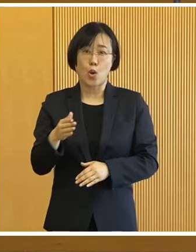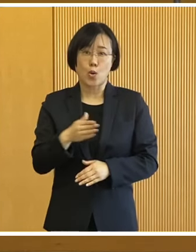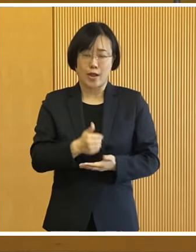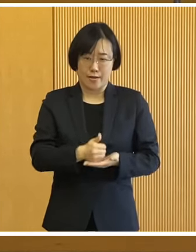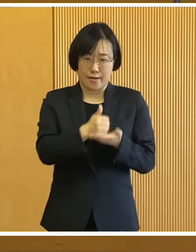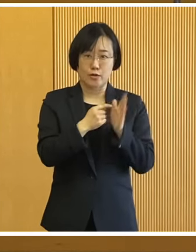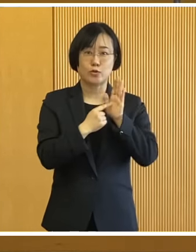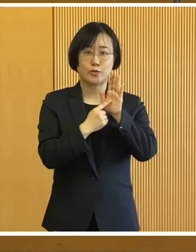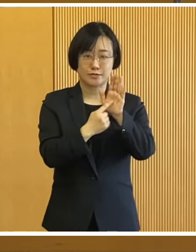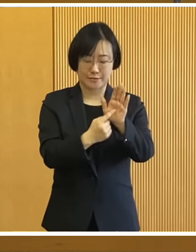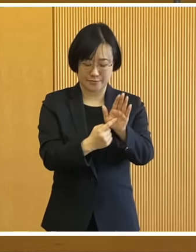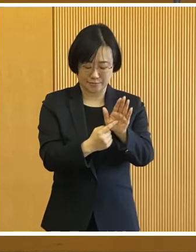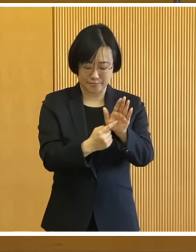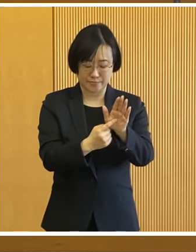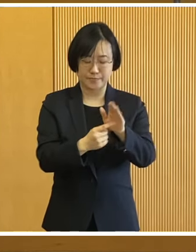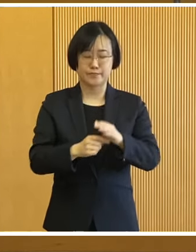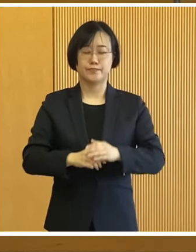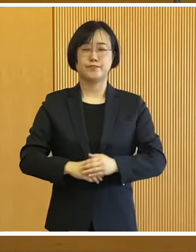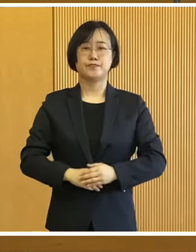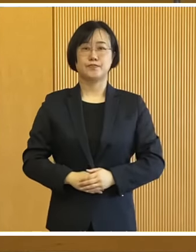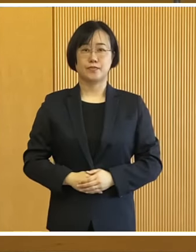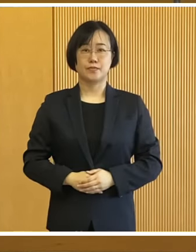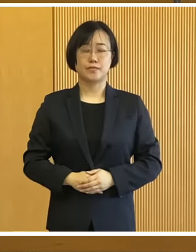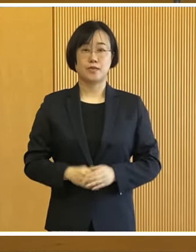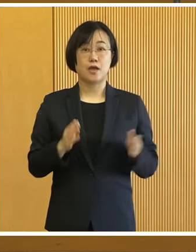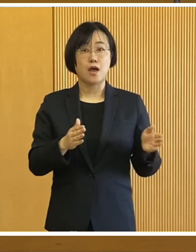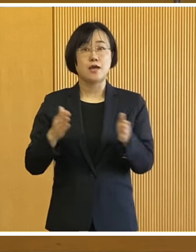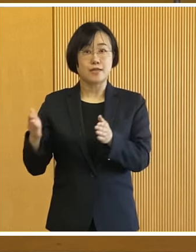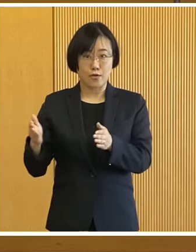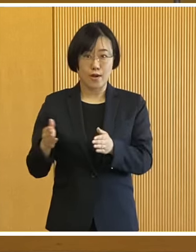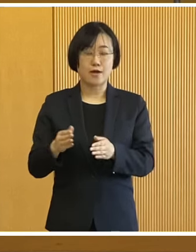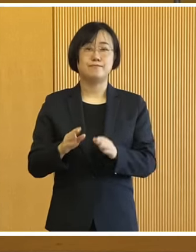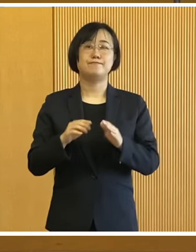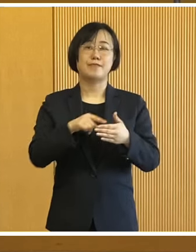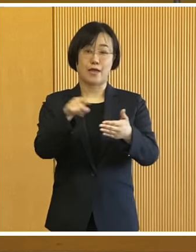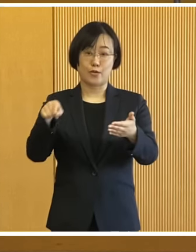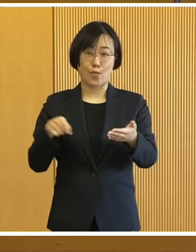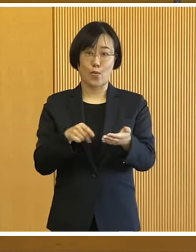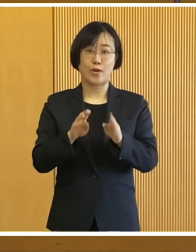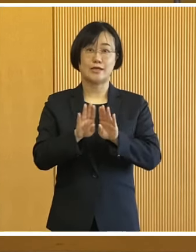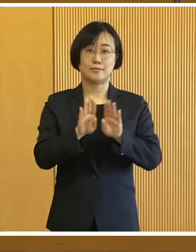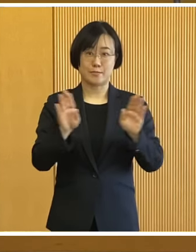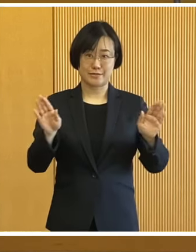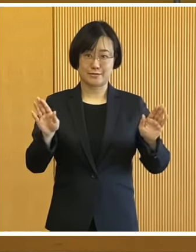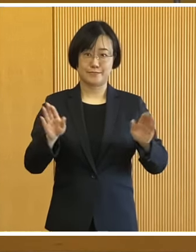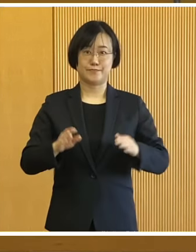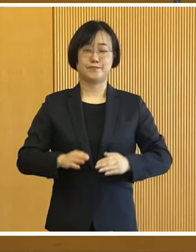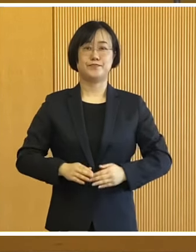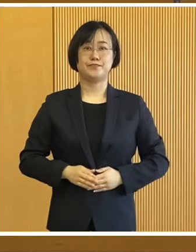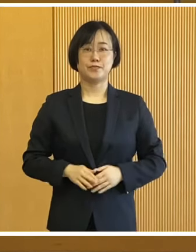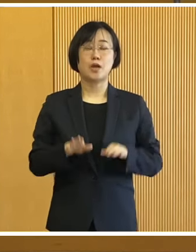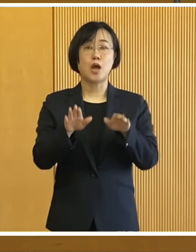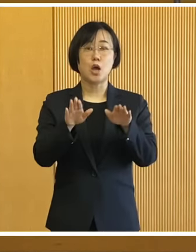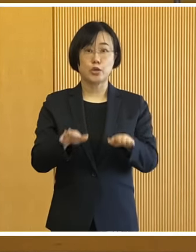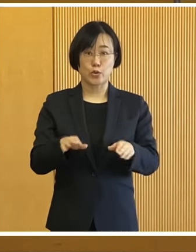心からの敬意を表する次第であります それでは会見の話題に 入らせていただきます